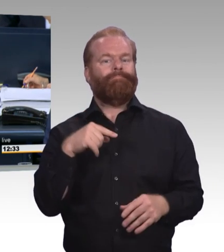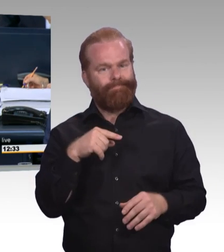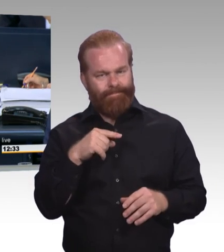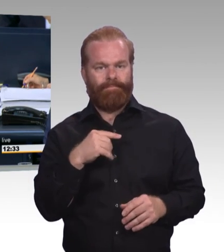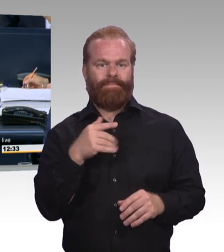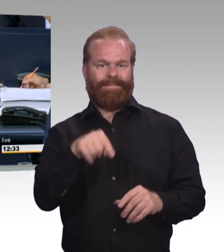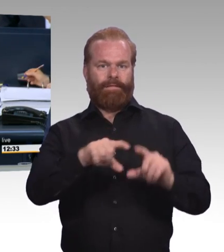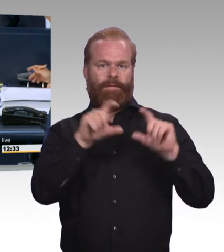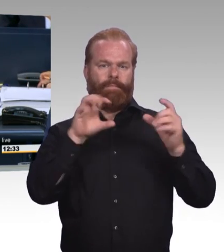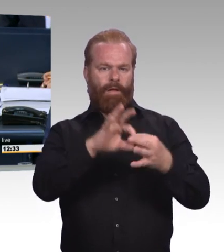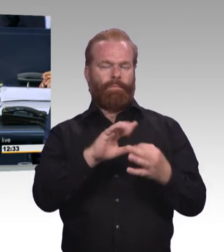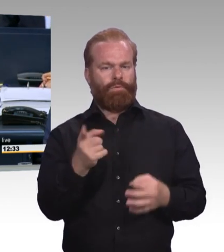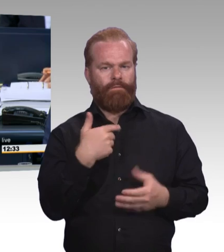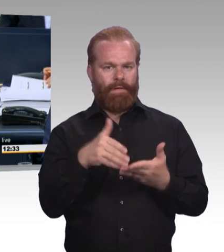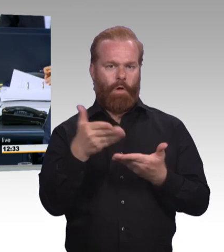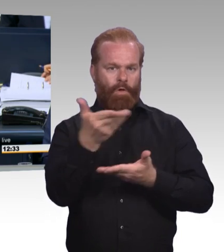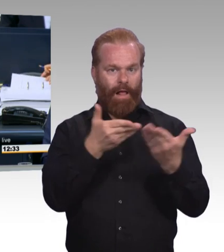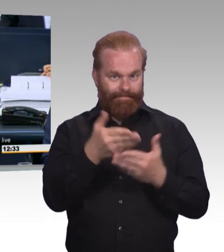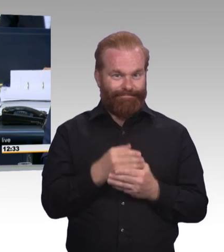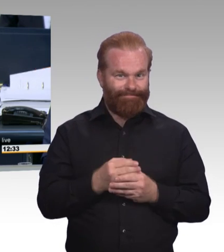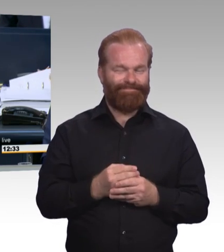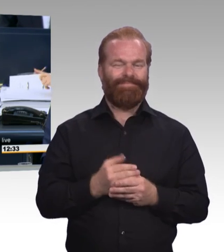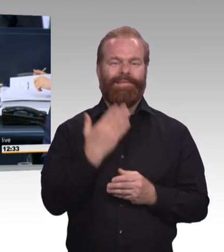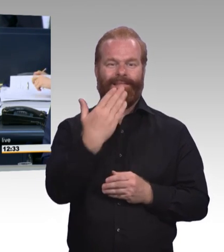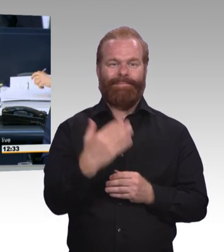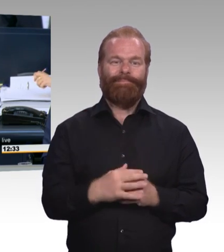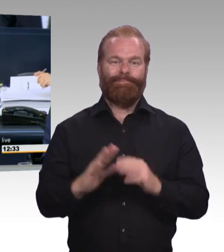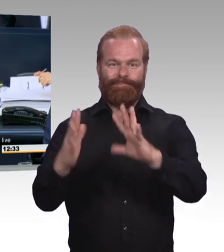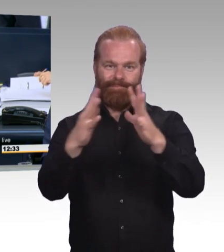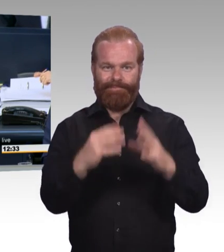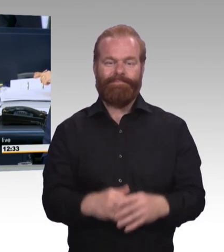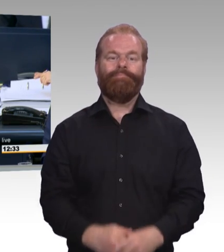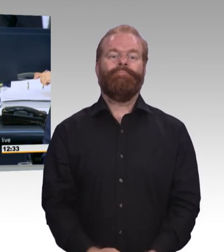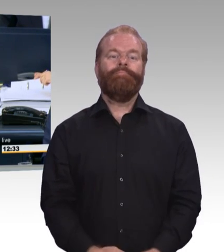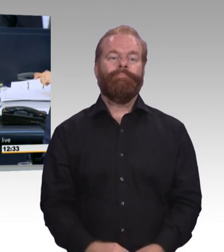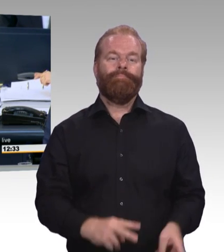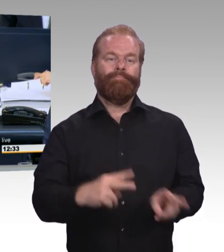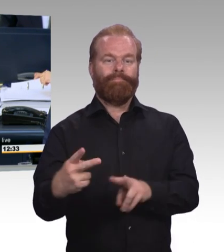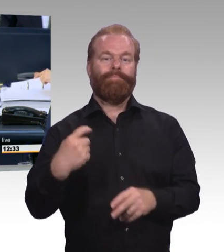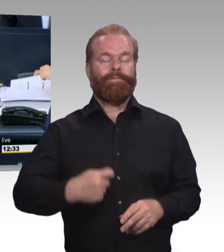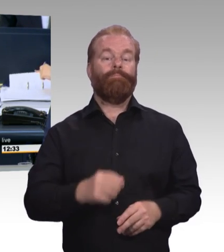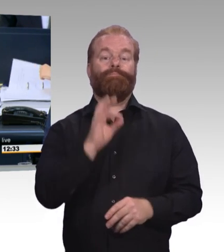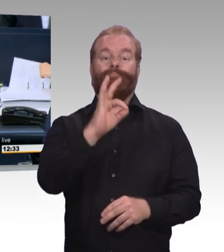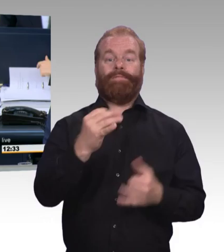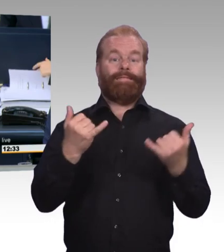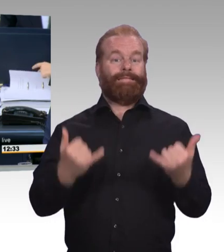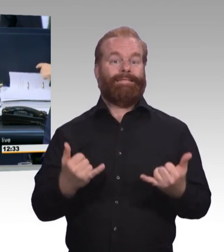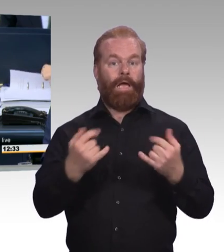und 19/11106 an die in der Tagesordnung aufgeführten Ausschüsse vorgeschlagen. Sind Sie damit einverstanden? Ich sehe das ist der Fall.